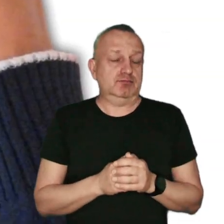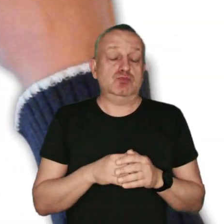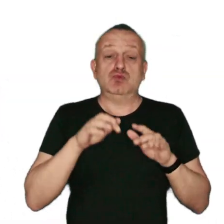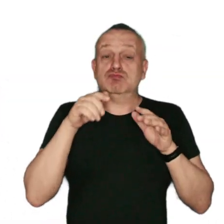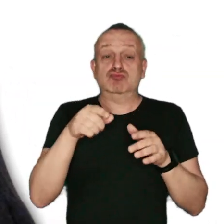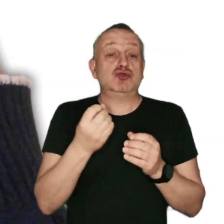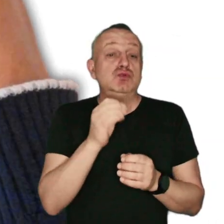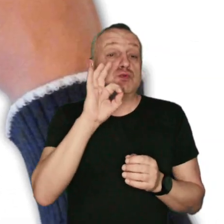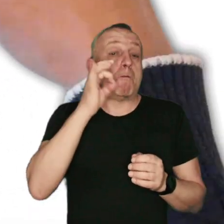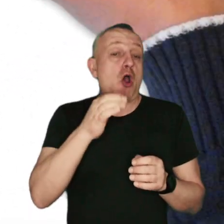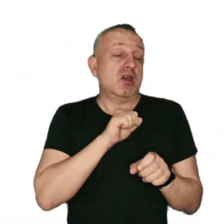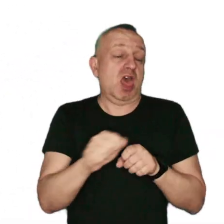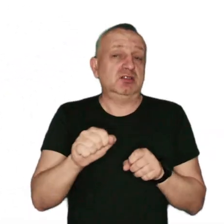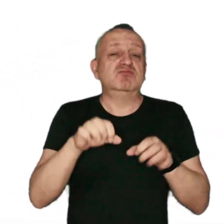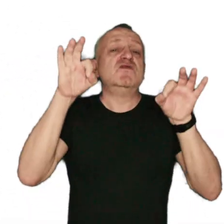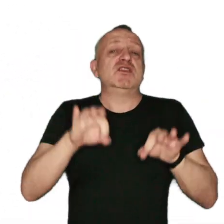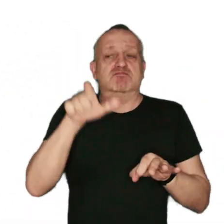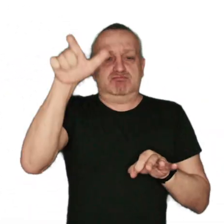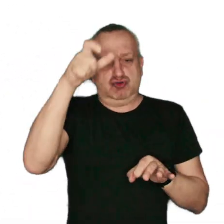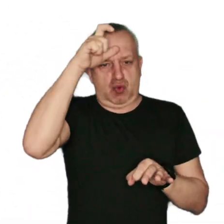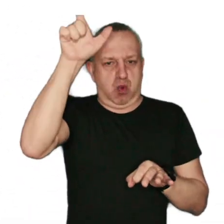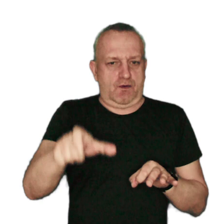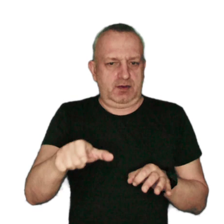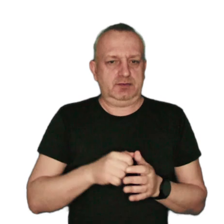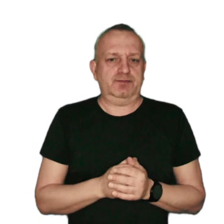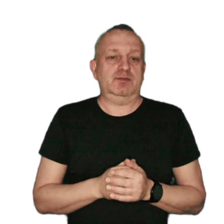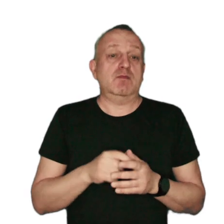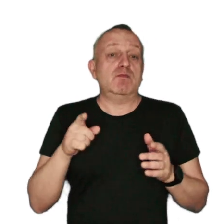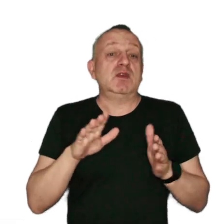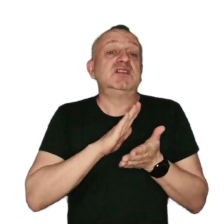Źródłem smogu jest działalność człowieka. Udział w powstawaniu zanieczyszczeń ma,